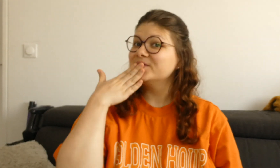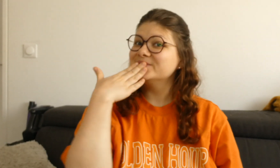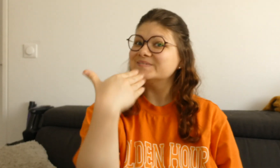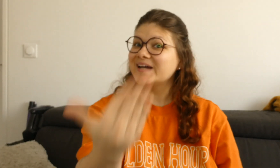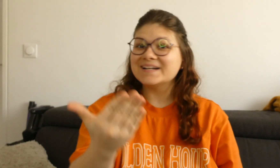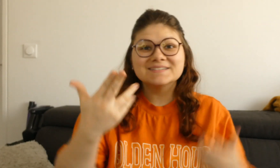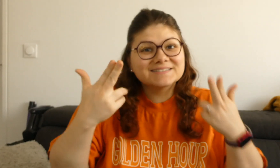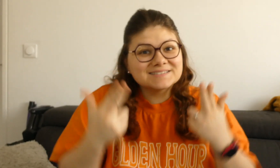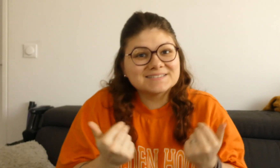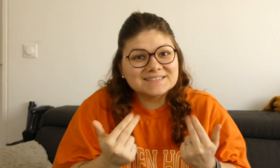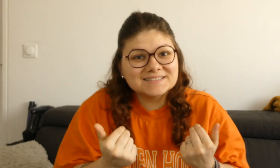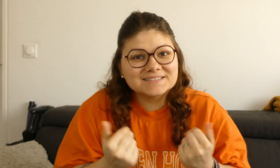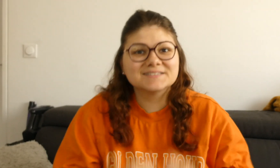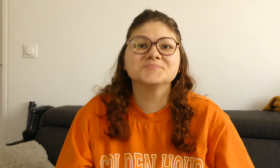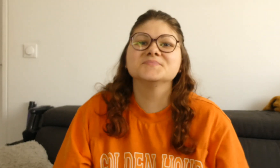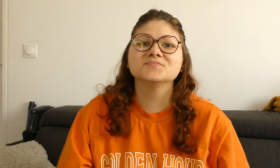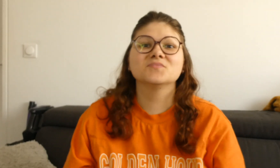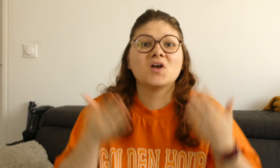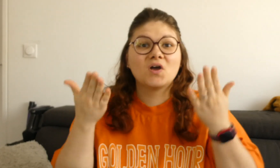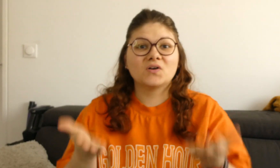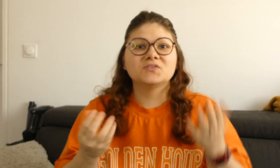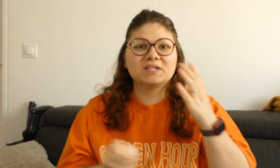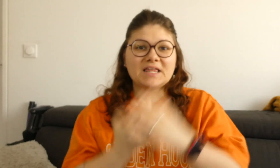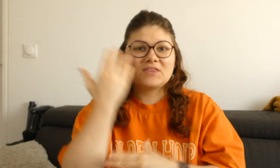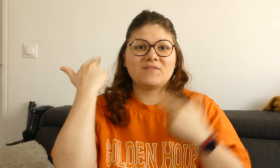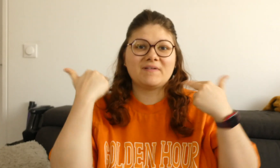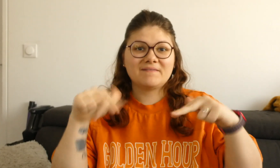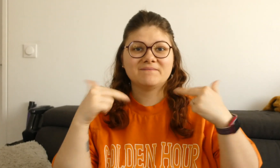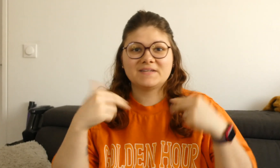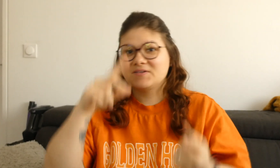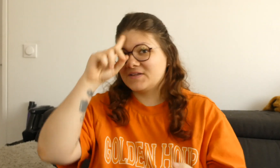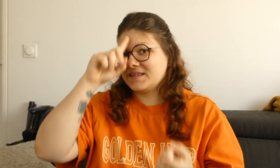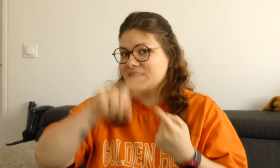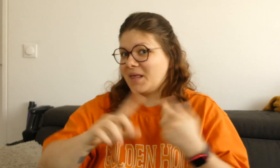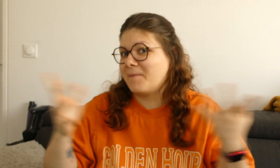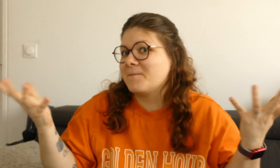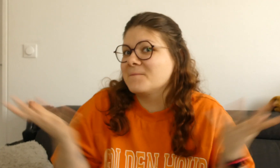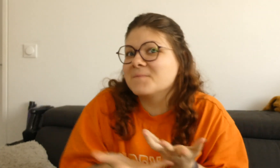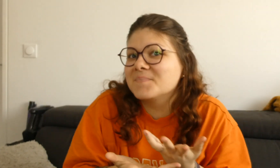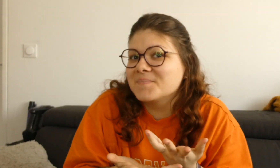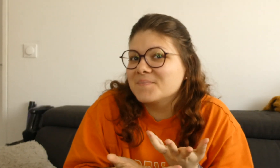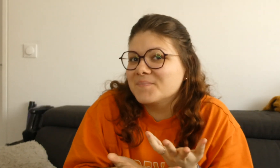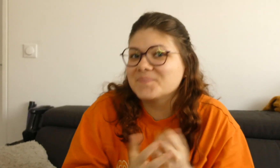Bonjour à tous ! Ca va ? Aujourd'hui voici une nouvelle vidéo